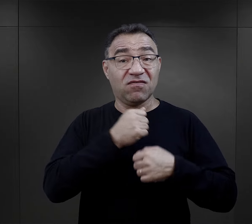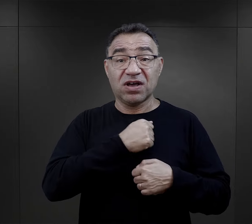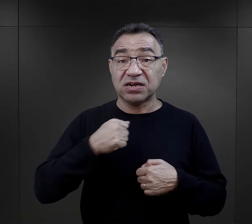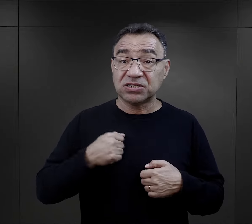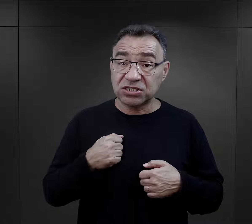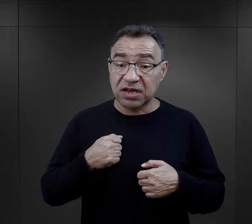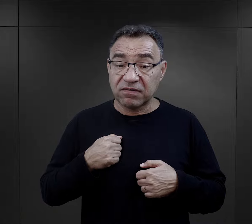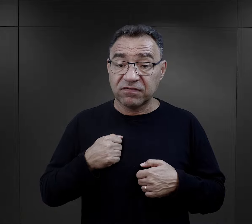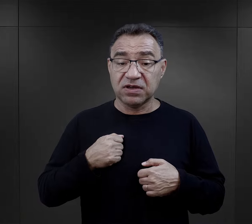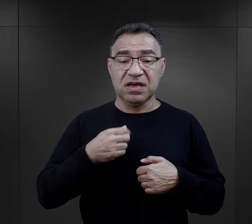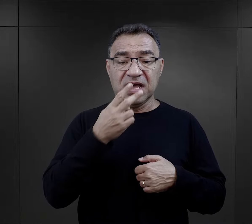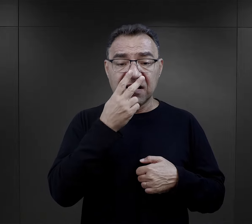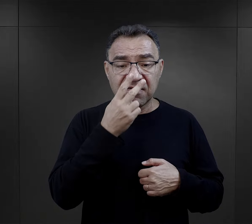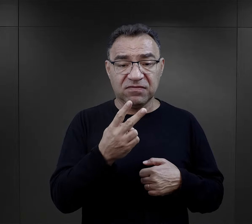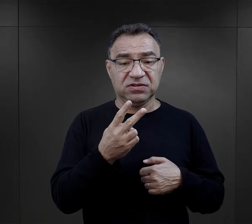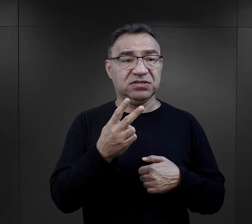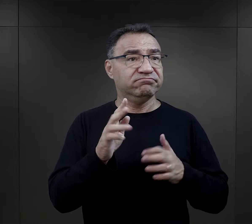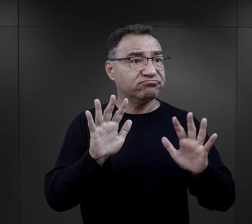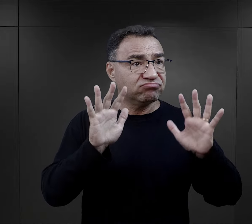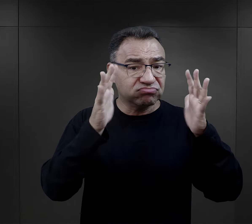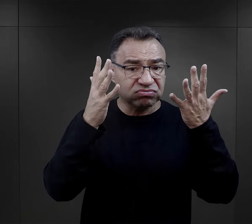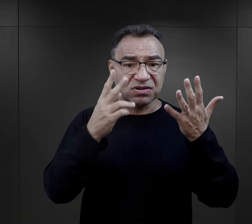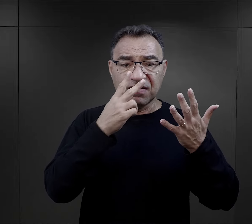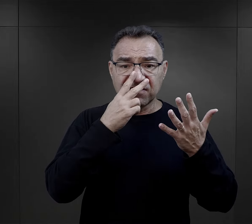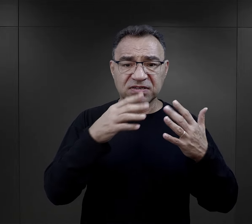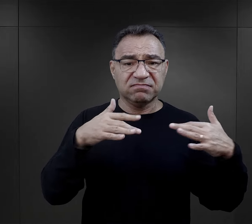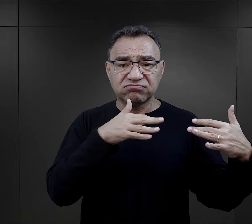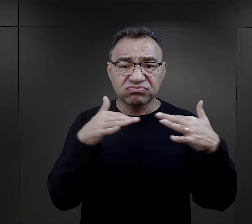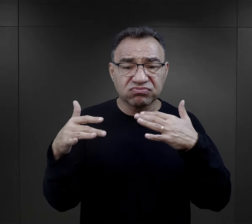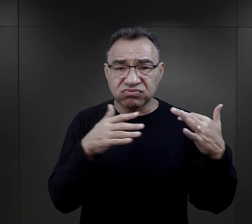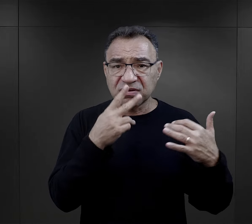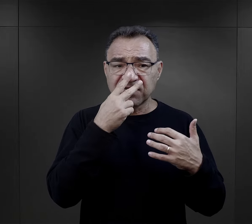którzy widzieli powstanie, widzieli walki, widzieli gruzy,